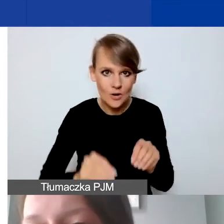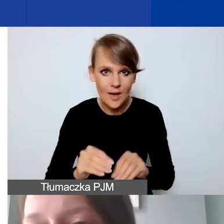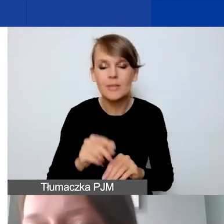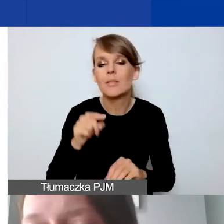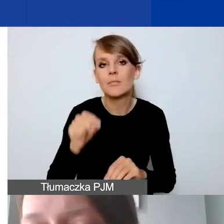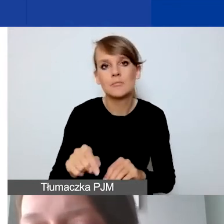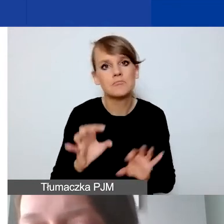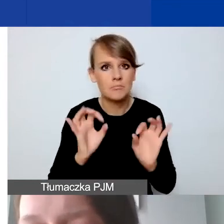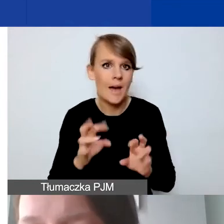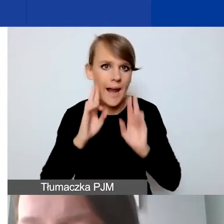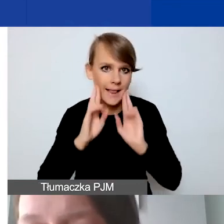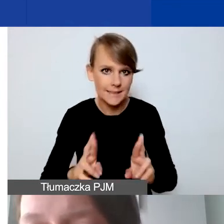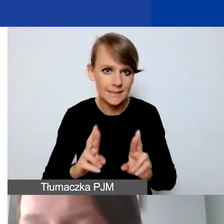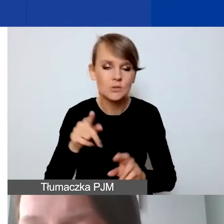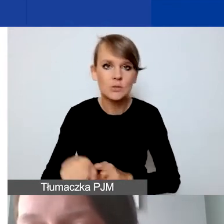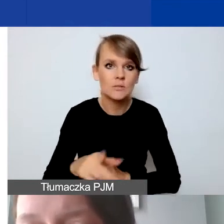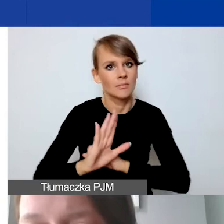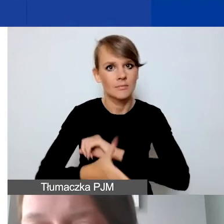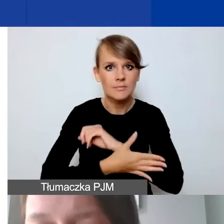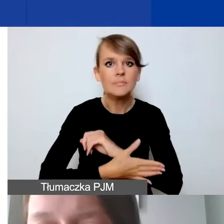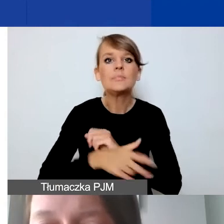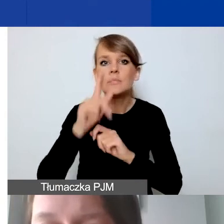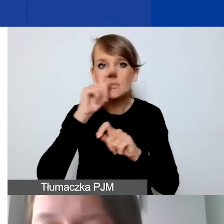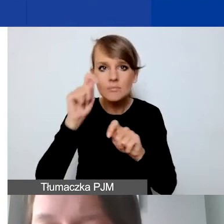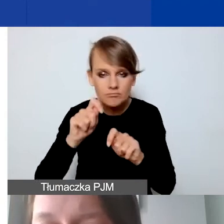opierał się na sprawdzonych i wiarygodnych założeniach.